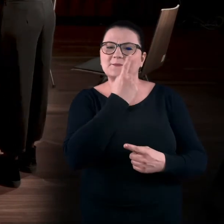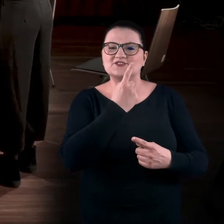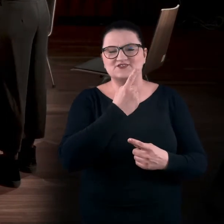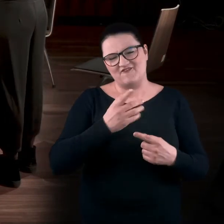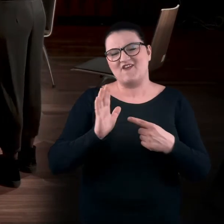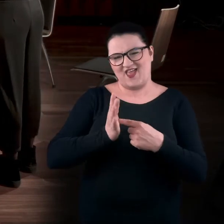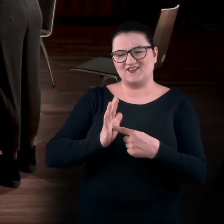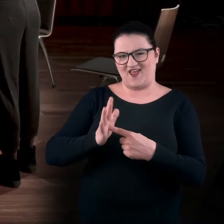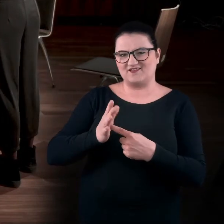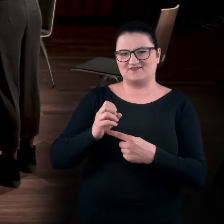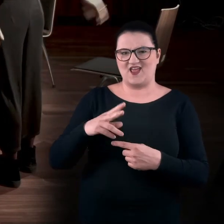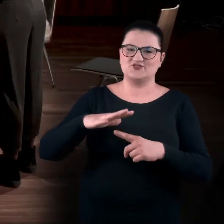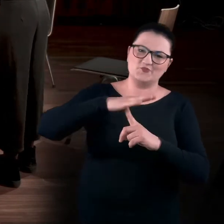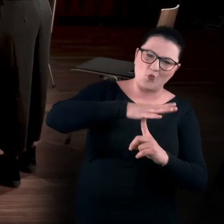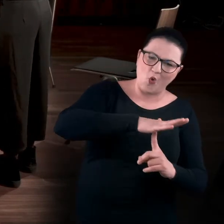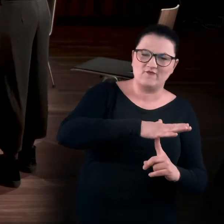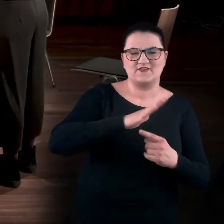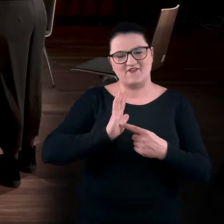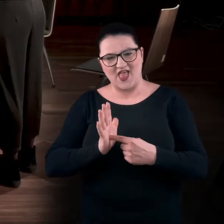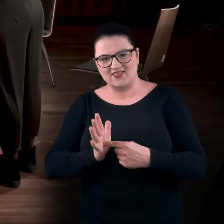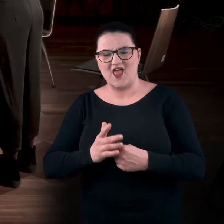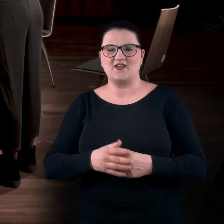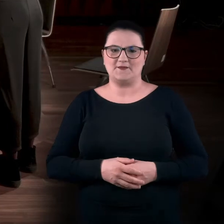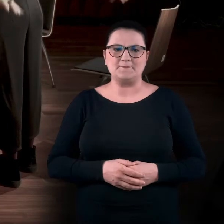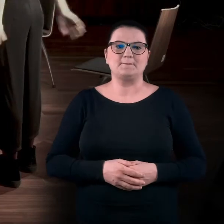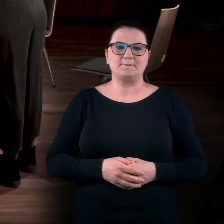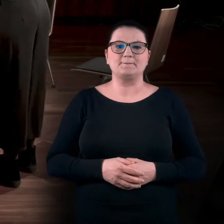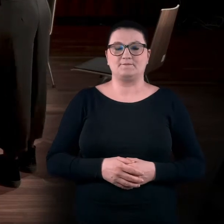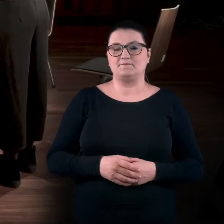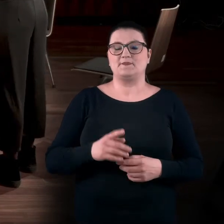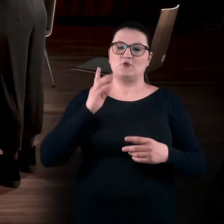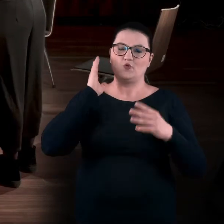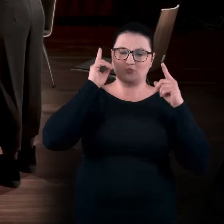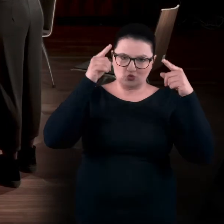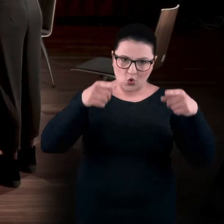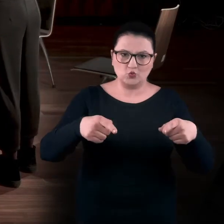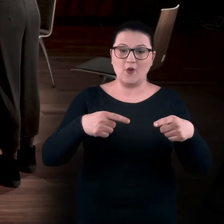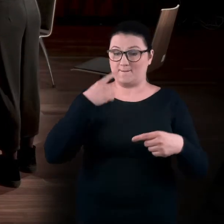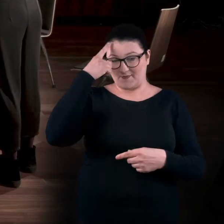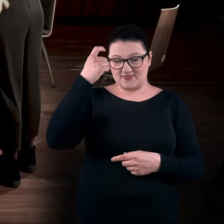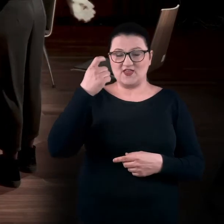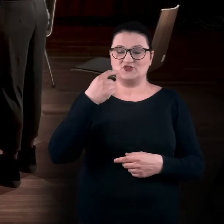Wiatraki. MAGDA: Wiatraki także. Po prostu wiatrak idzie do przodu, ale też pamiętajcie, żeby cały czas oddychać.